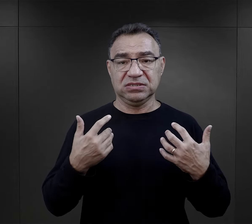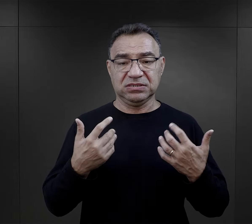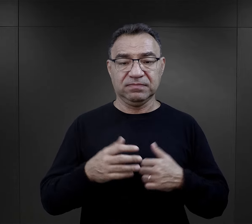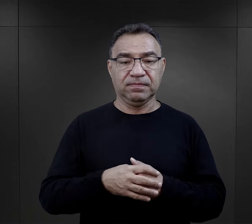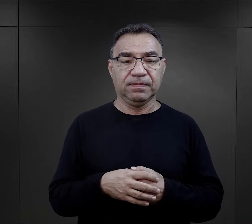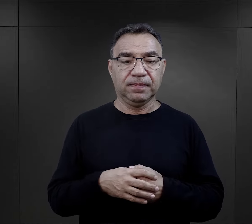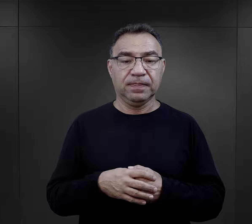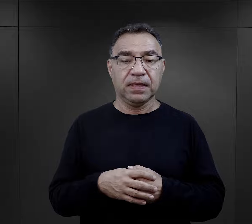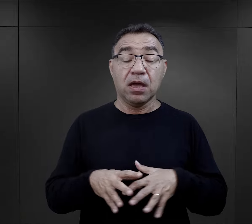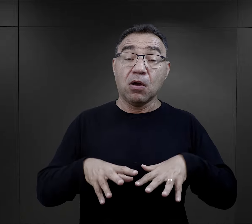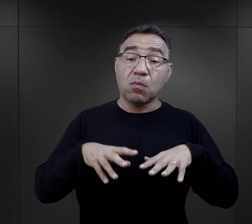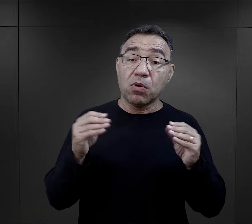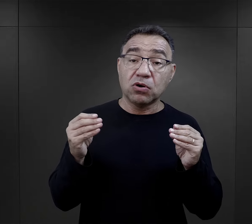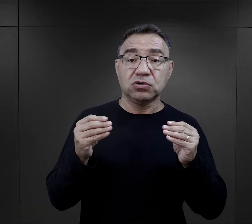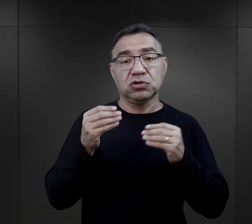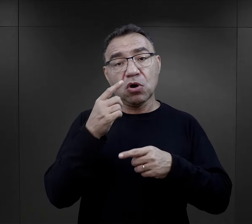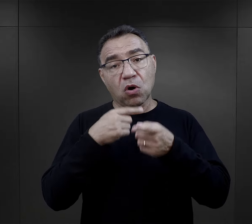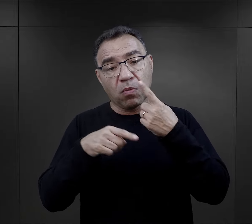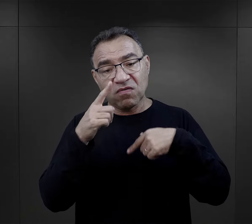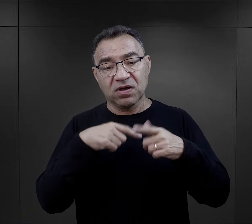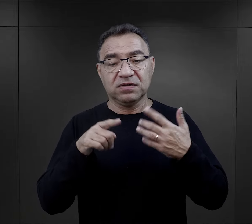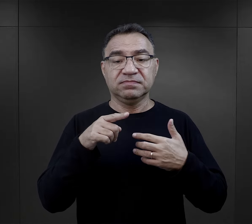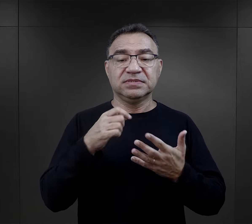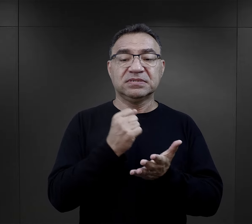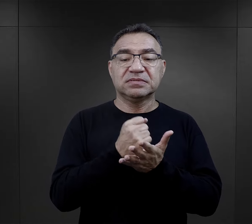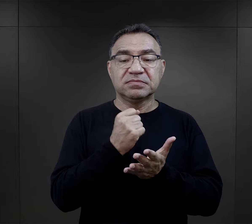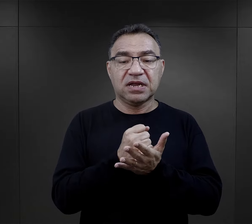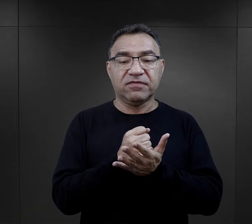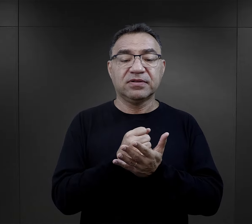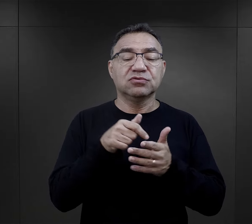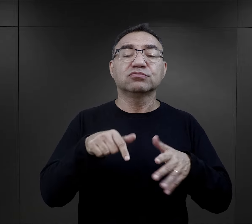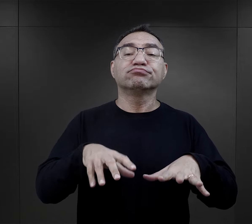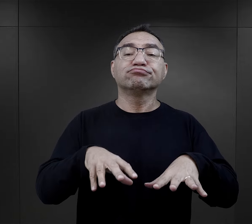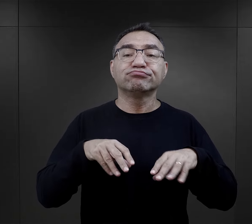Pierwsze doświadczenia więźniów związane są przyjęciem do obozu,